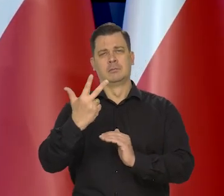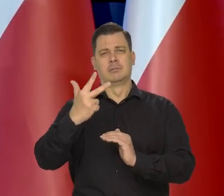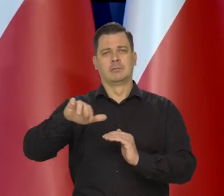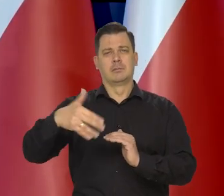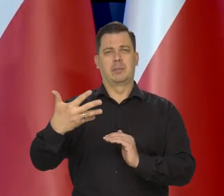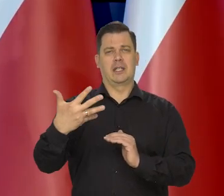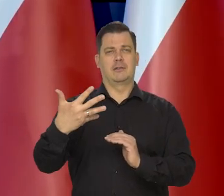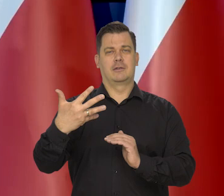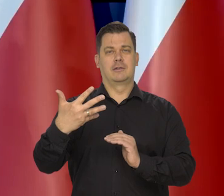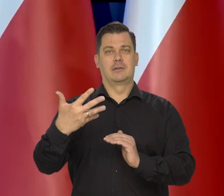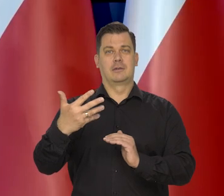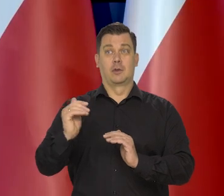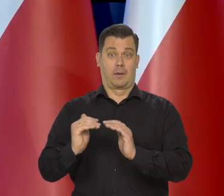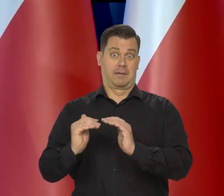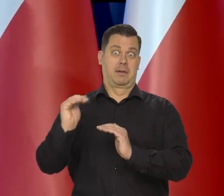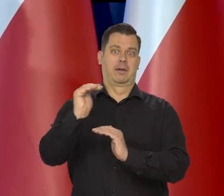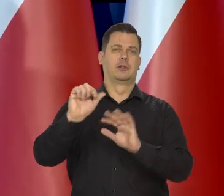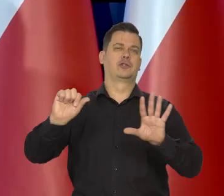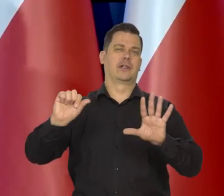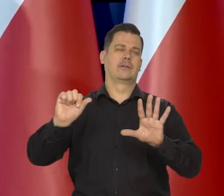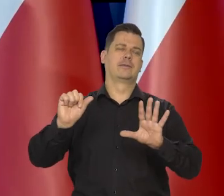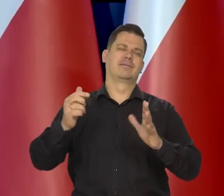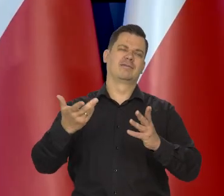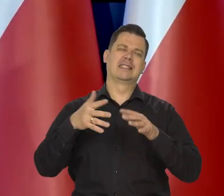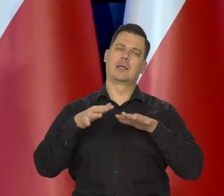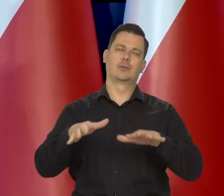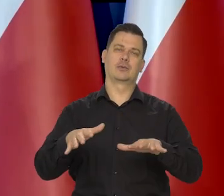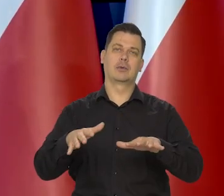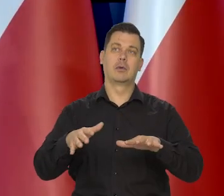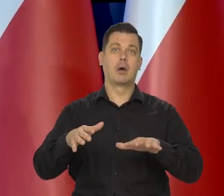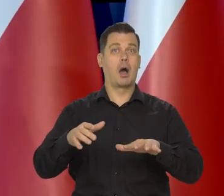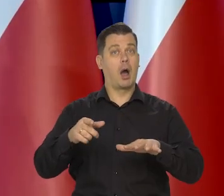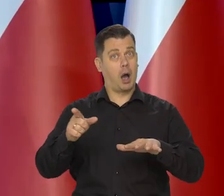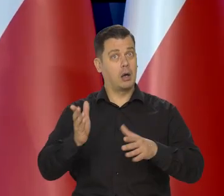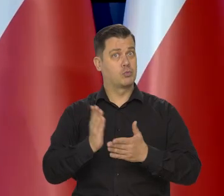czyli te górną..., górna część tego naszego jakby celu to jest 3,5